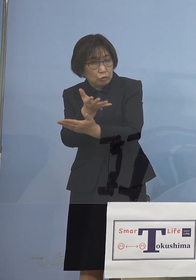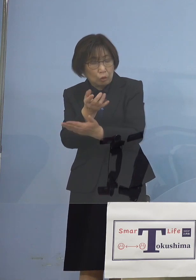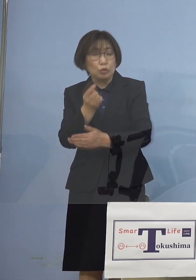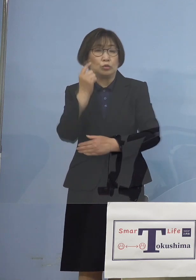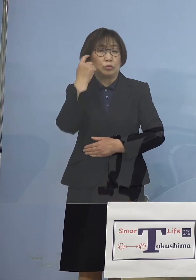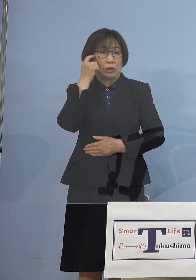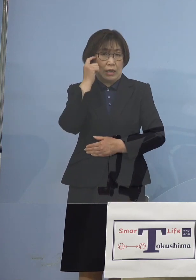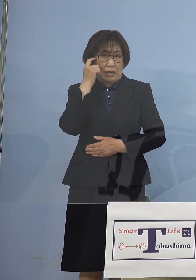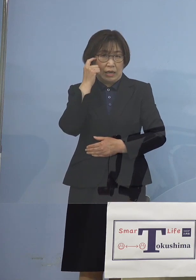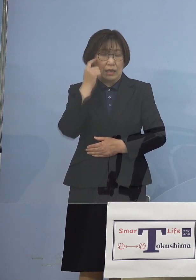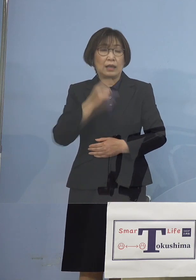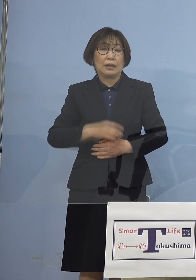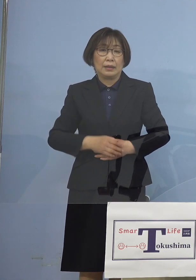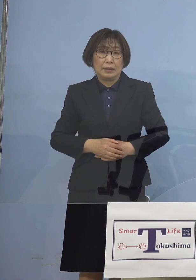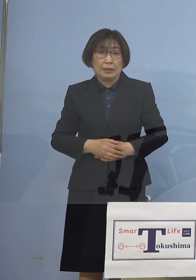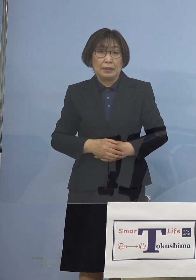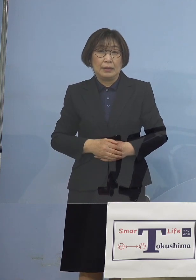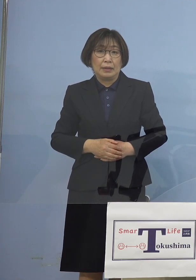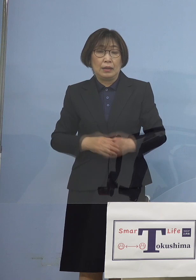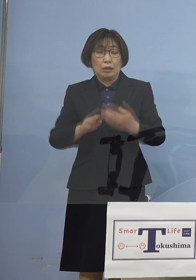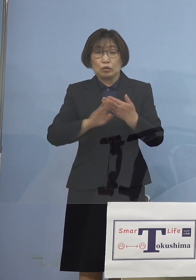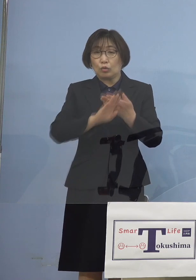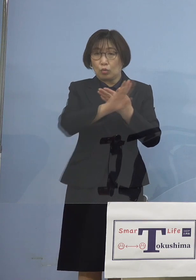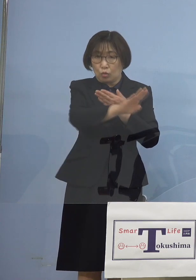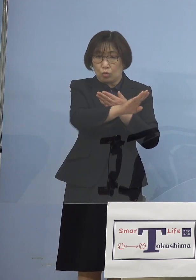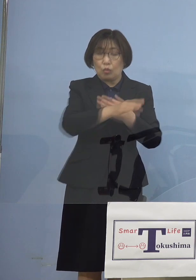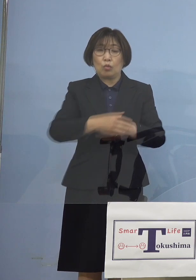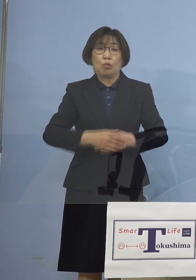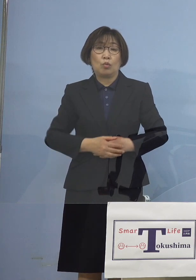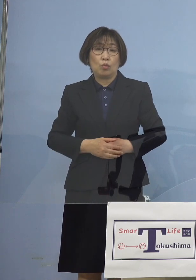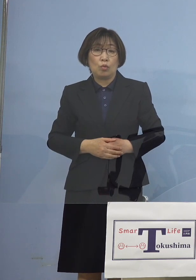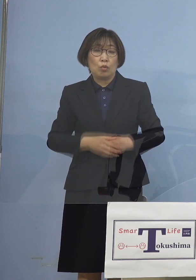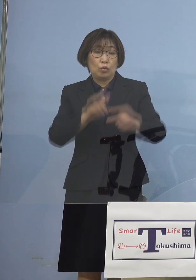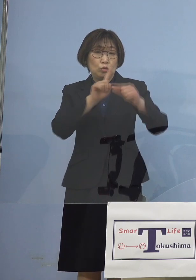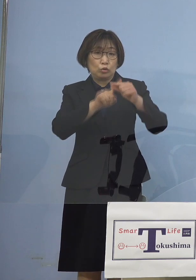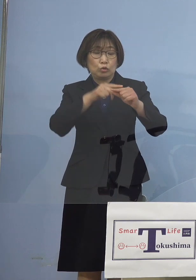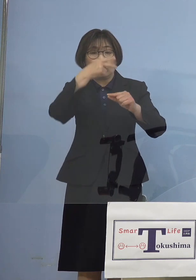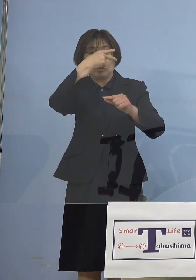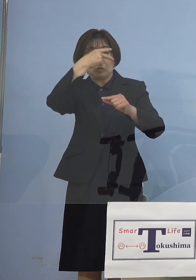そしてその後 中高一貫校において